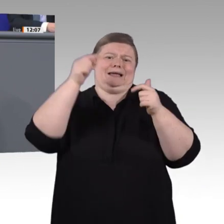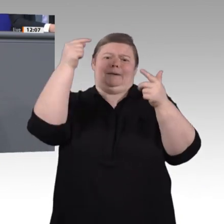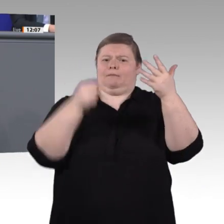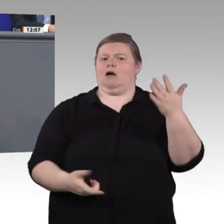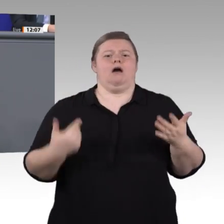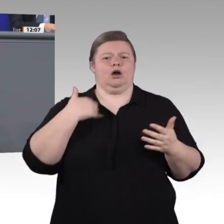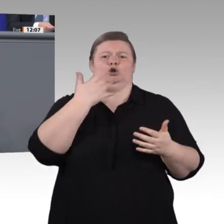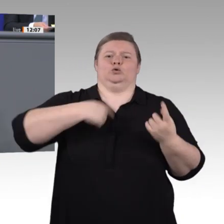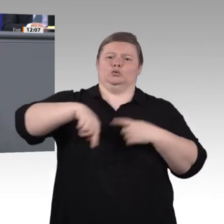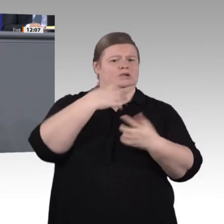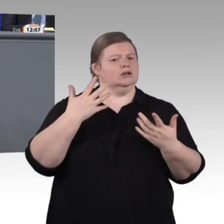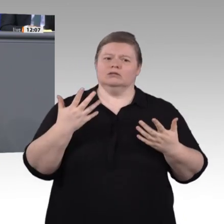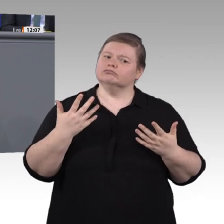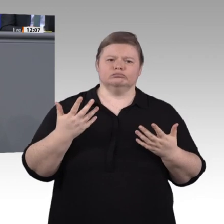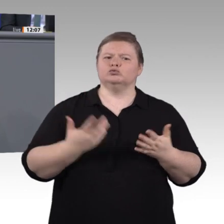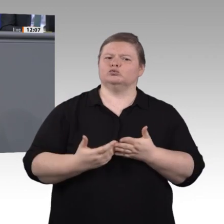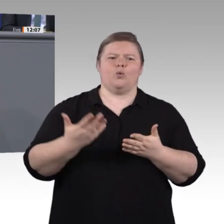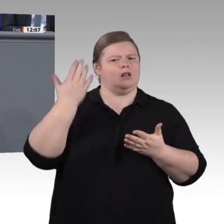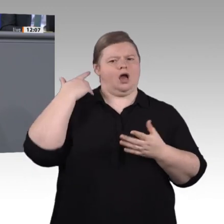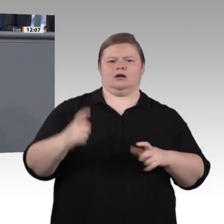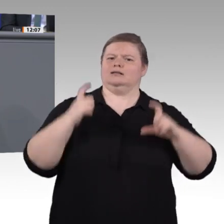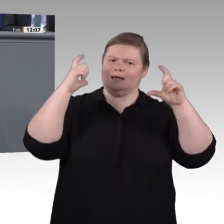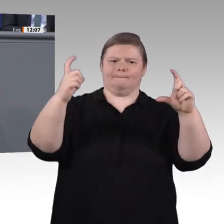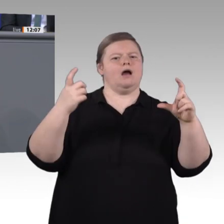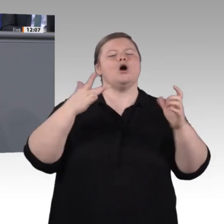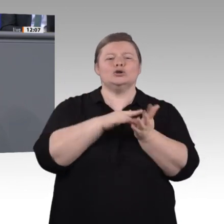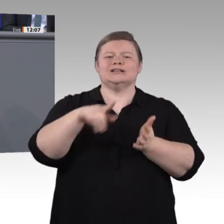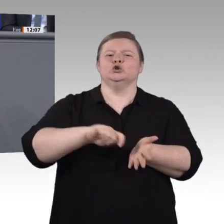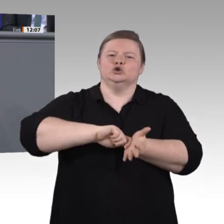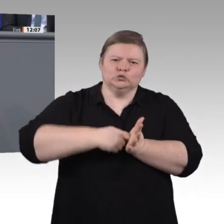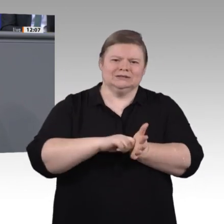Kuchen ohne Mehl backen. Die gute Nachricht ist deswegen: Wir haben noch zwei Jahre